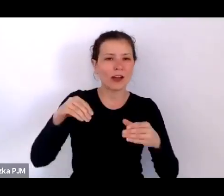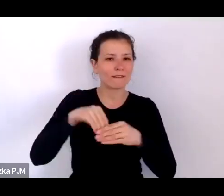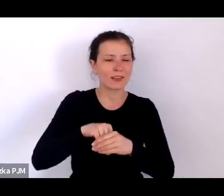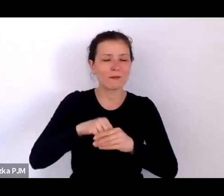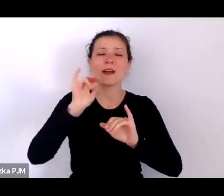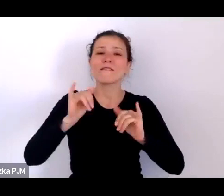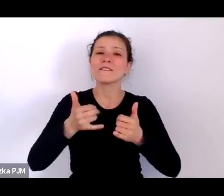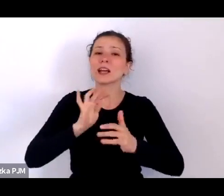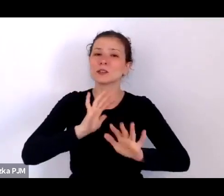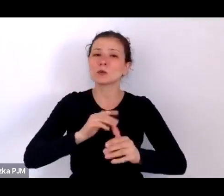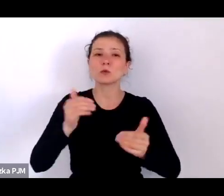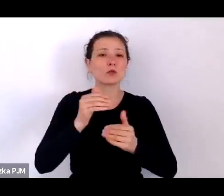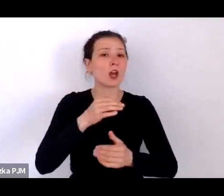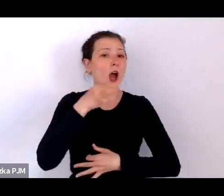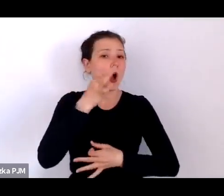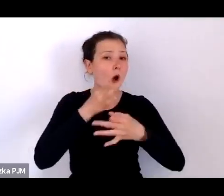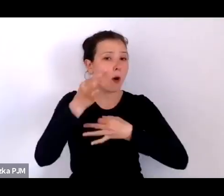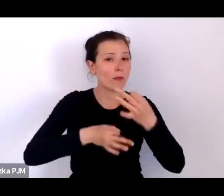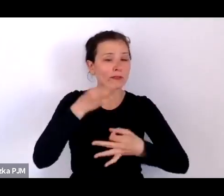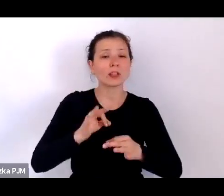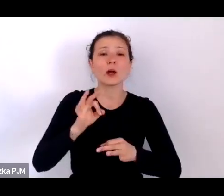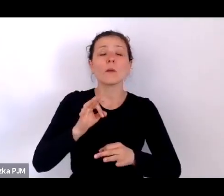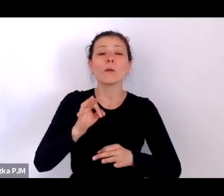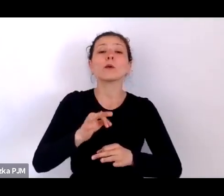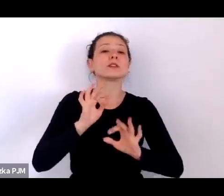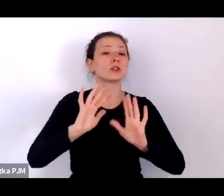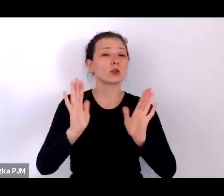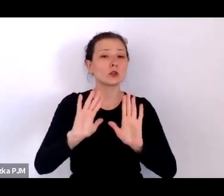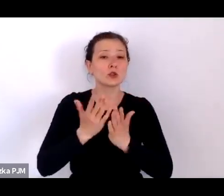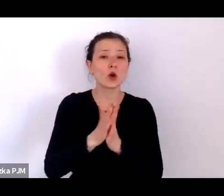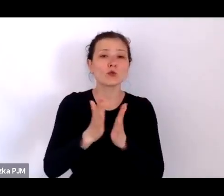bo jest to książka o reportażystach i o reportażach